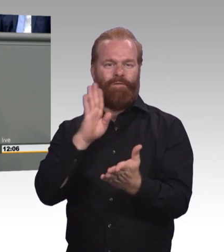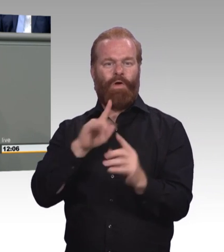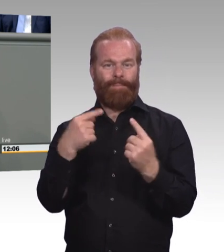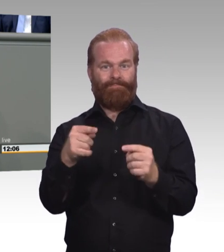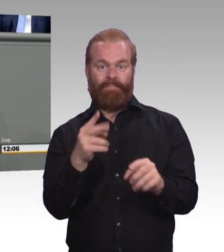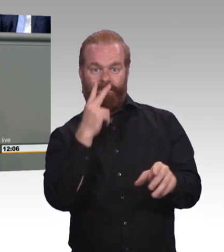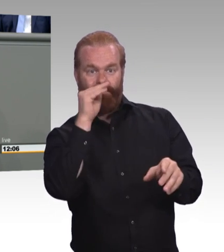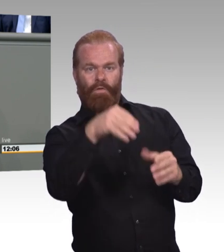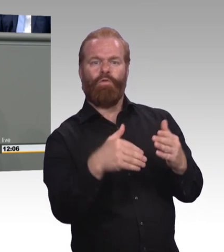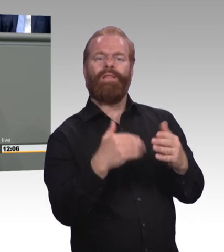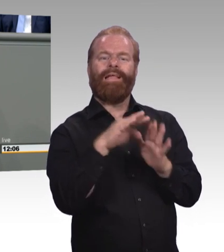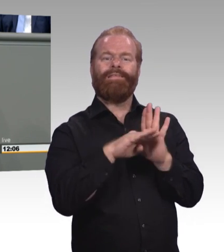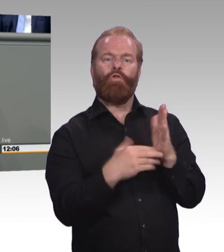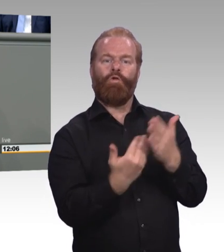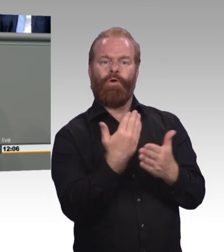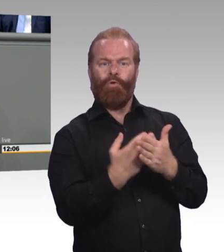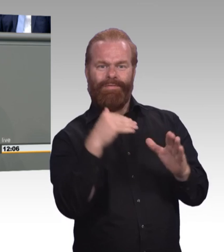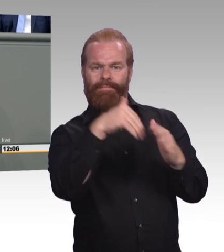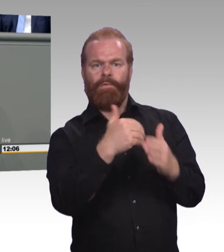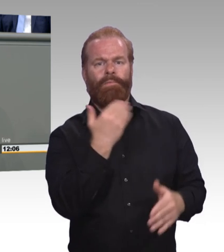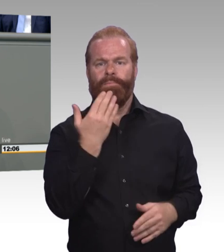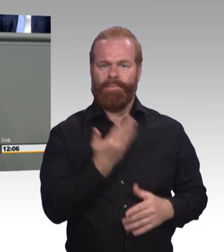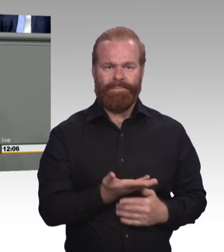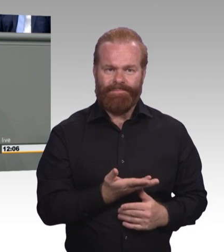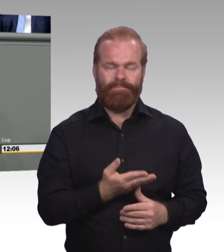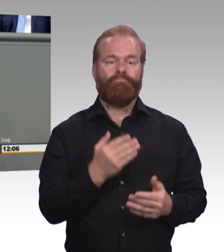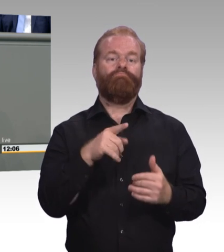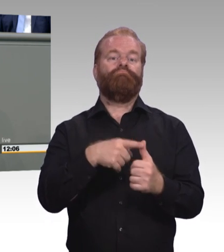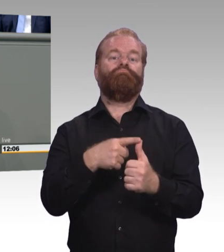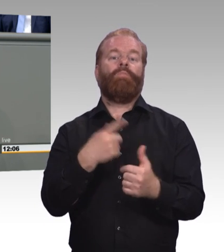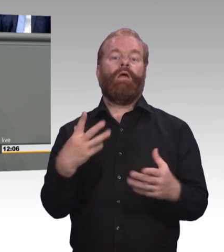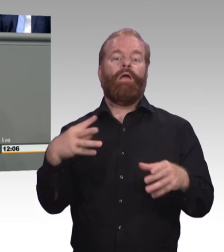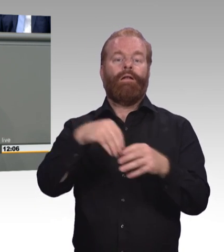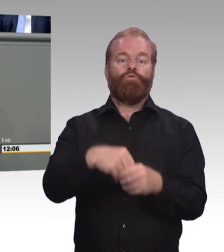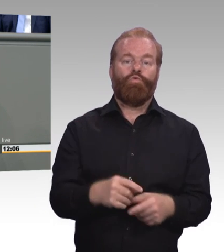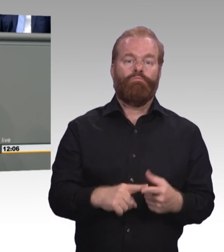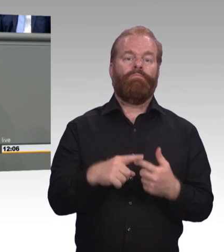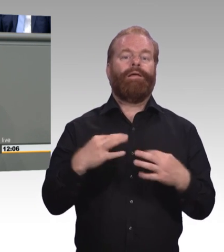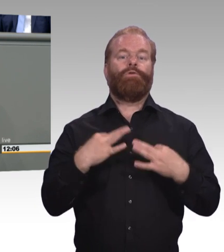(Zwischenruf) Die immerhin rund ein Drittel der diesjährig begonnen Ausbildung ausmachen. Dazu sagen Sie nichts, obwohl hier der